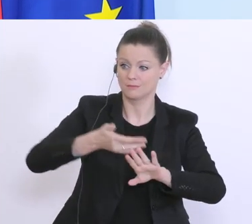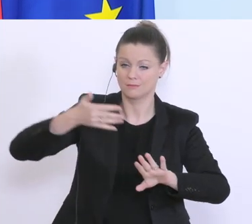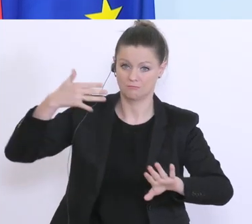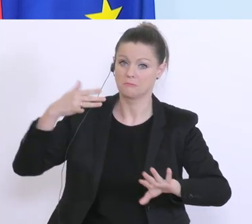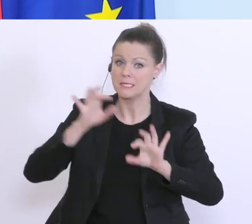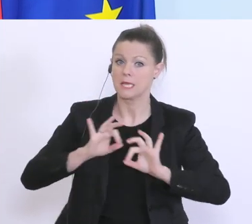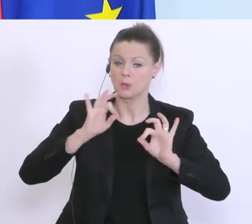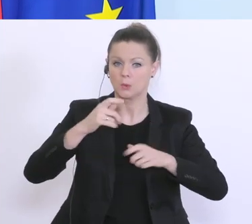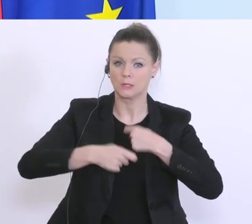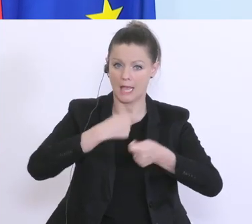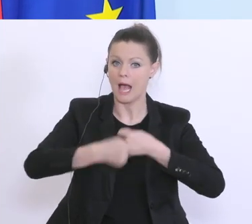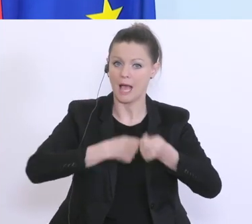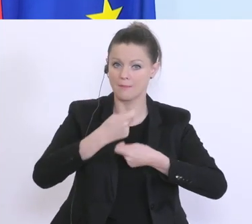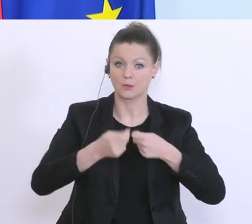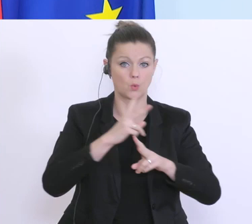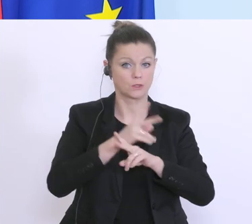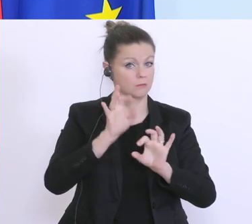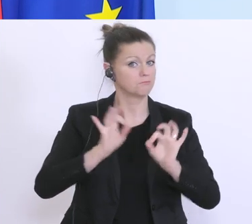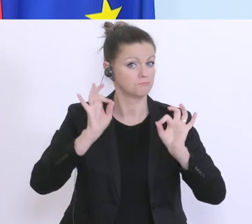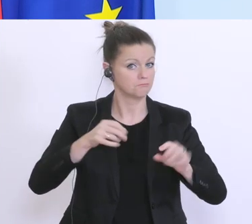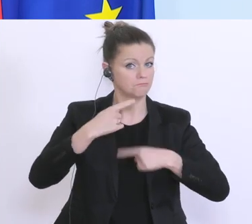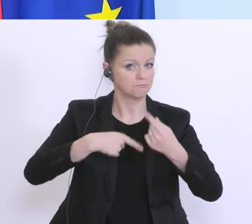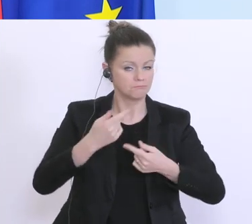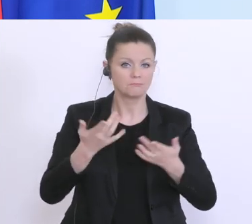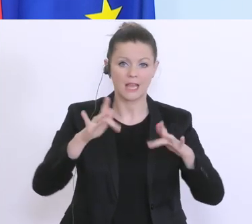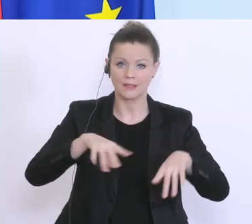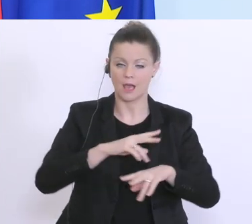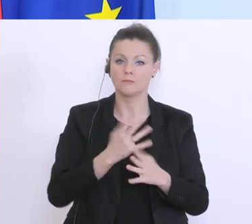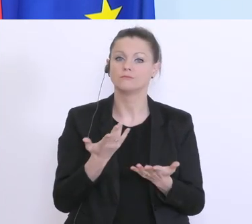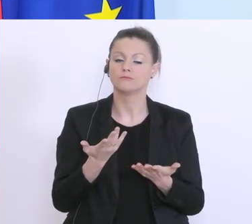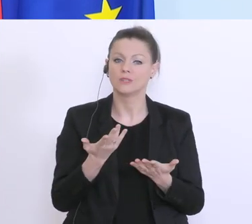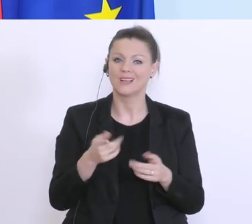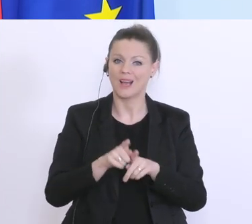er steht gut da in Österreich. Wir haben aus der Krise, aus der Bankenkrise gelernt,